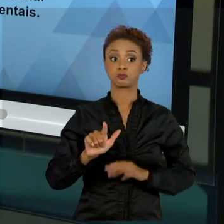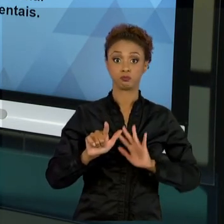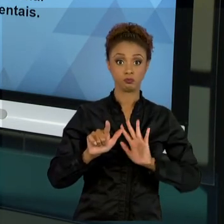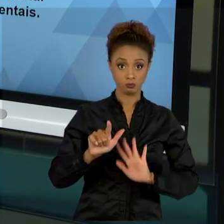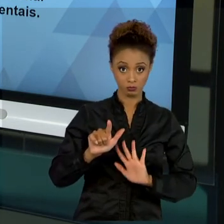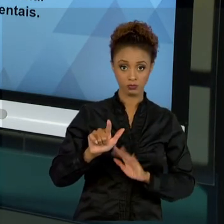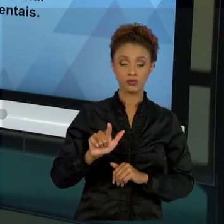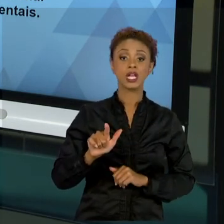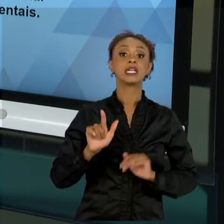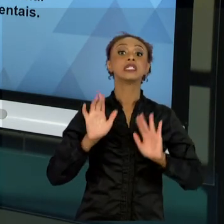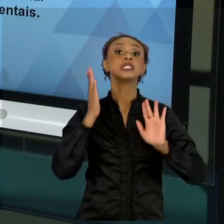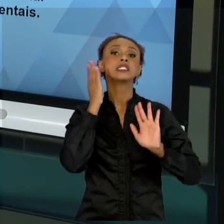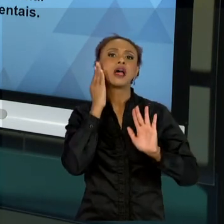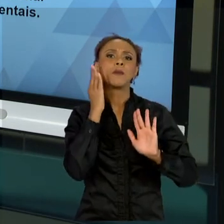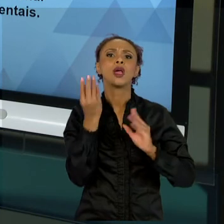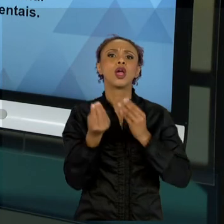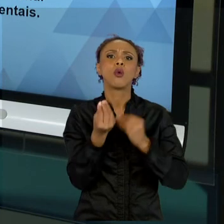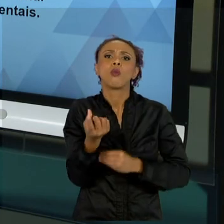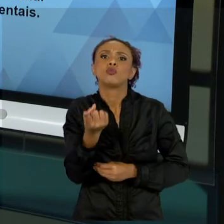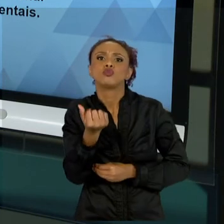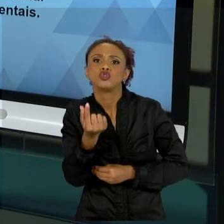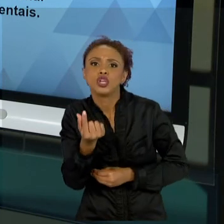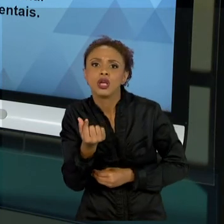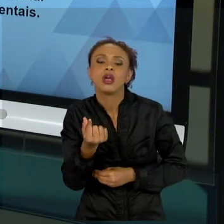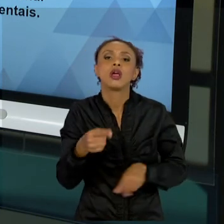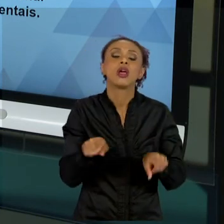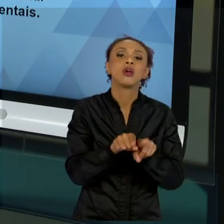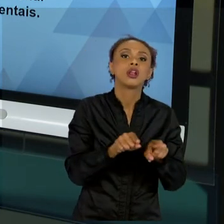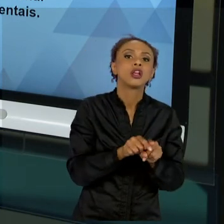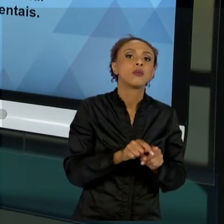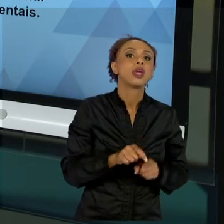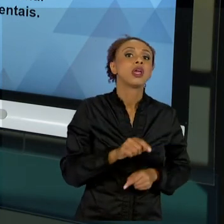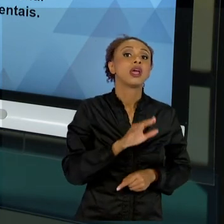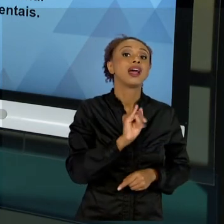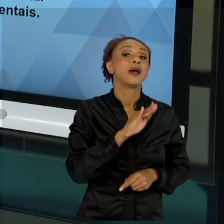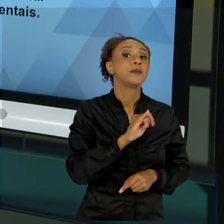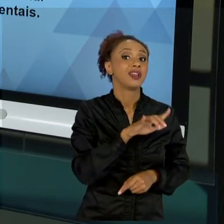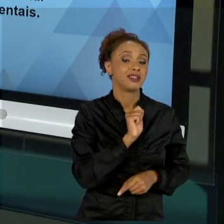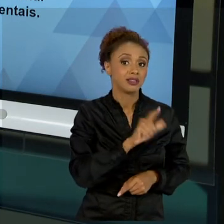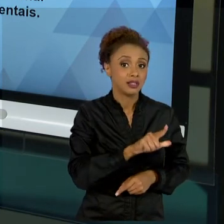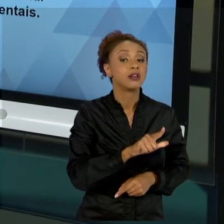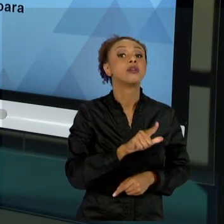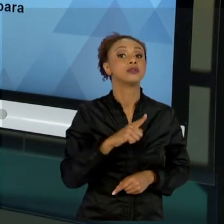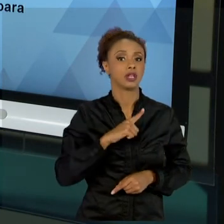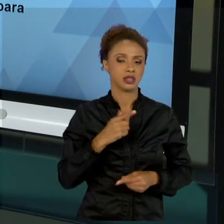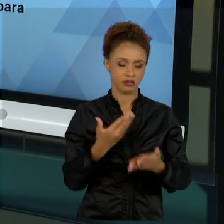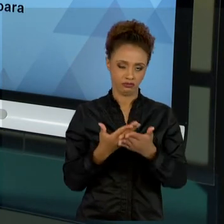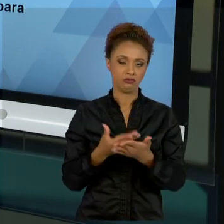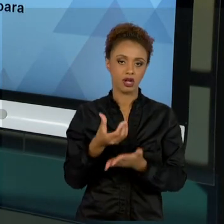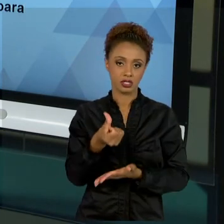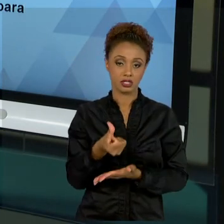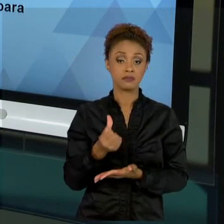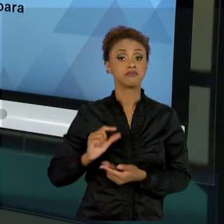E TAMBÉM DE INTERESSE AMBIENTAL FALAMOS NA AULA SEIS. E DEPOIS, NA AULA SETE, AS LINHAS DE